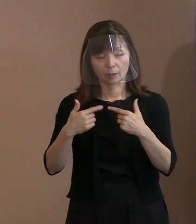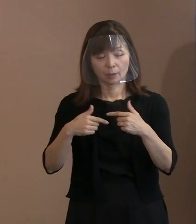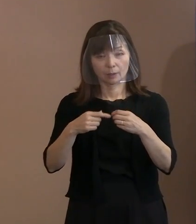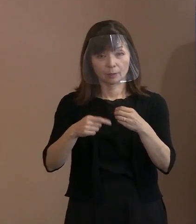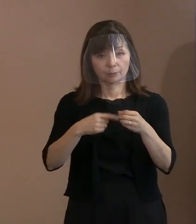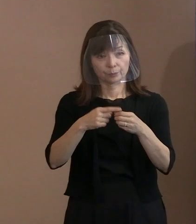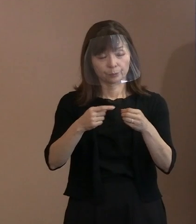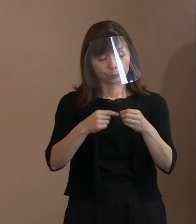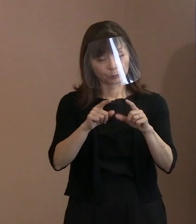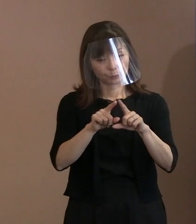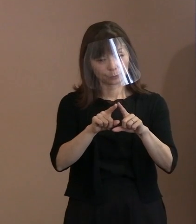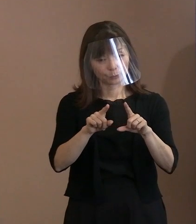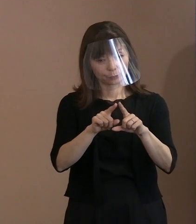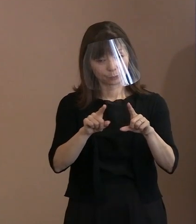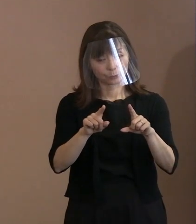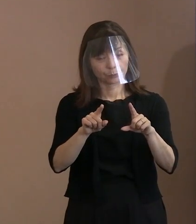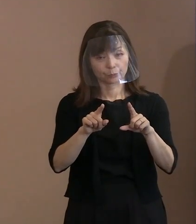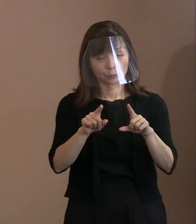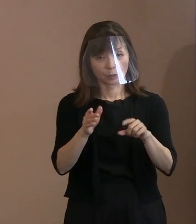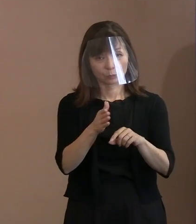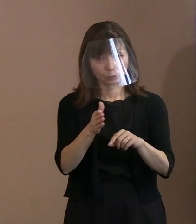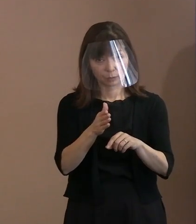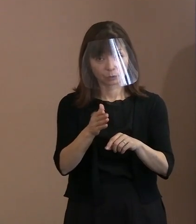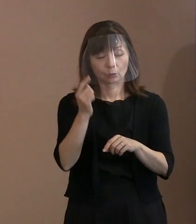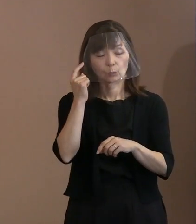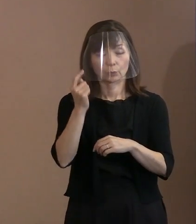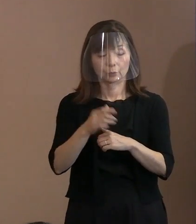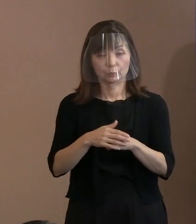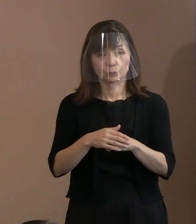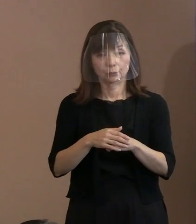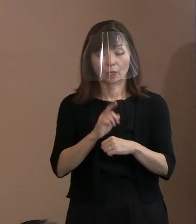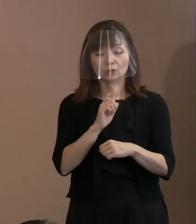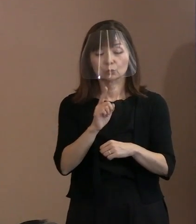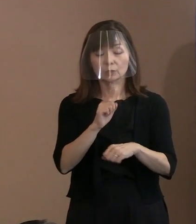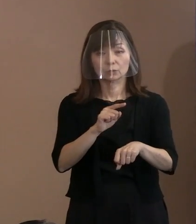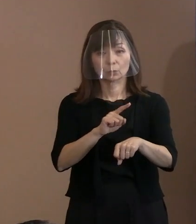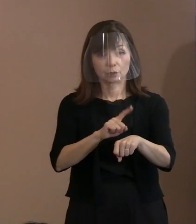ですから､この限られた中で スピーチ時間が決まりますのでね､